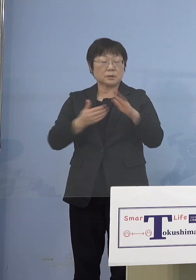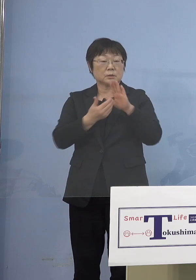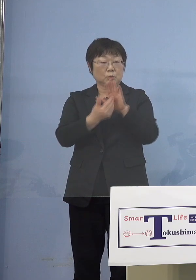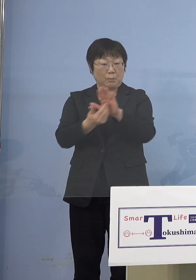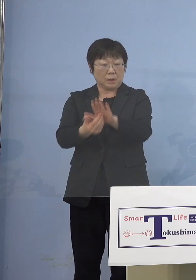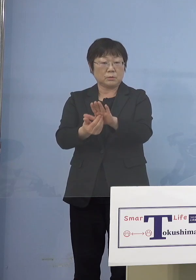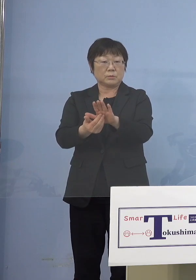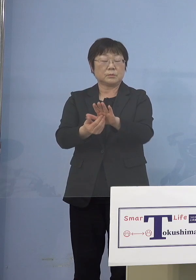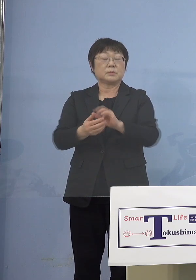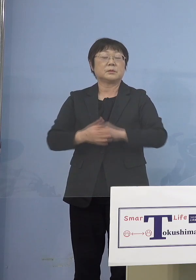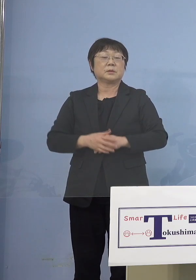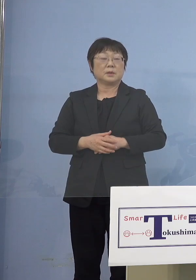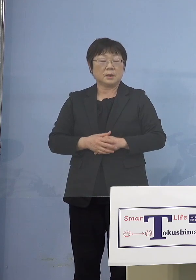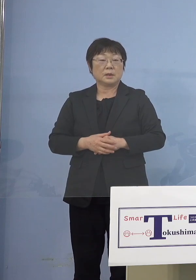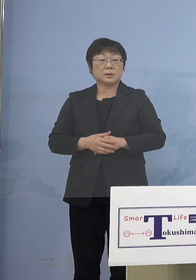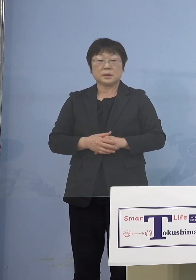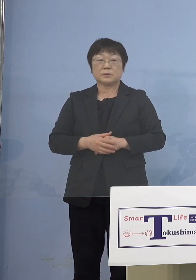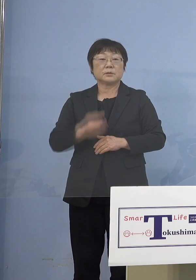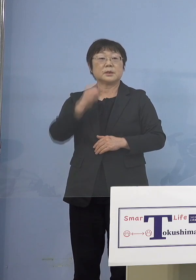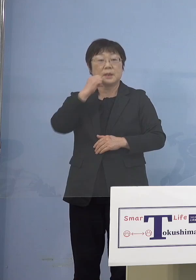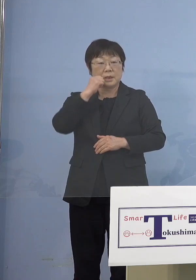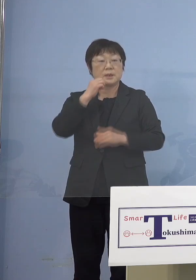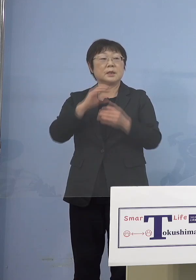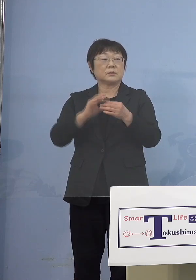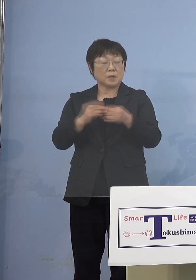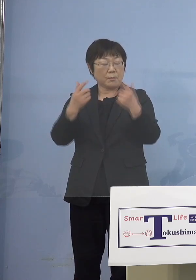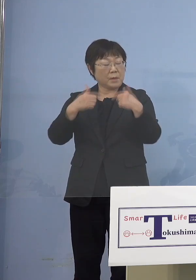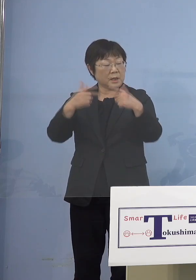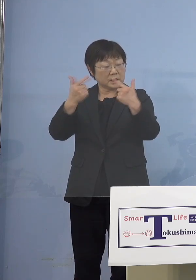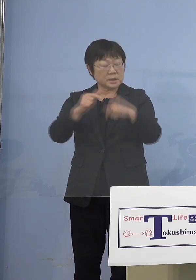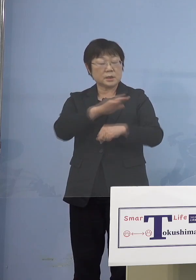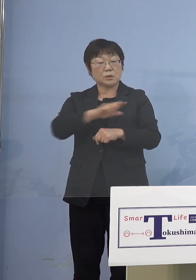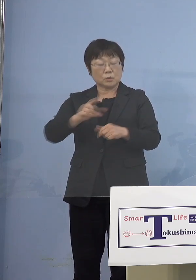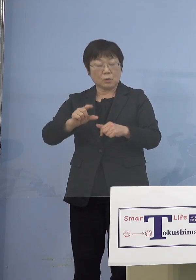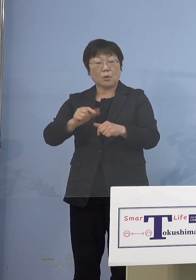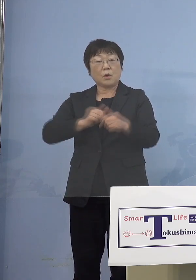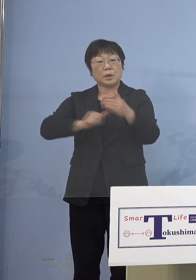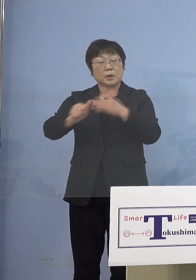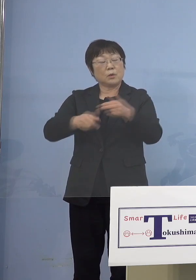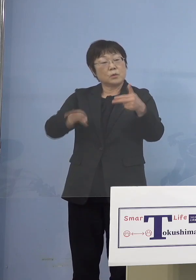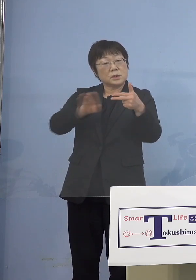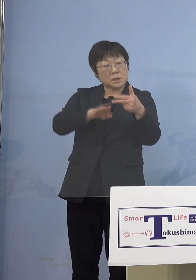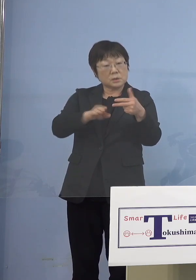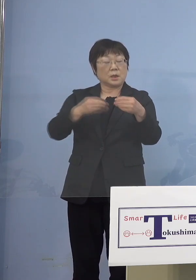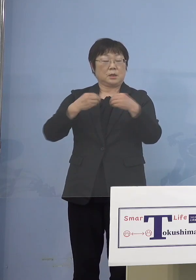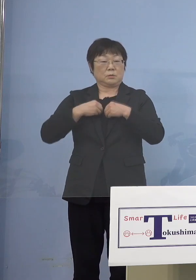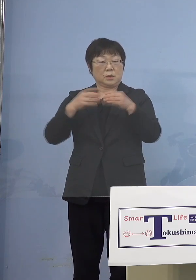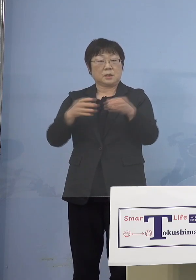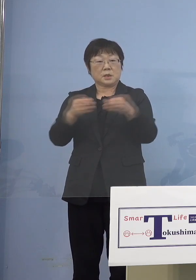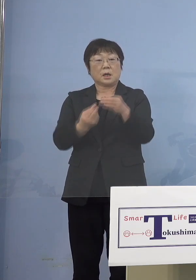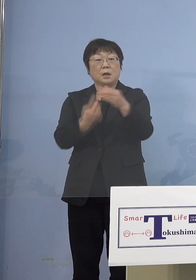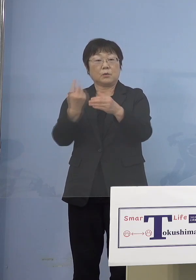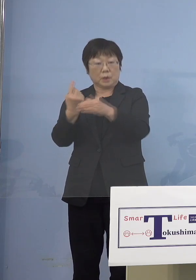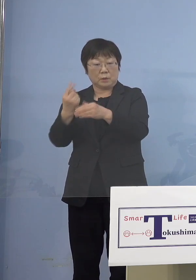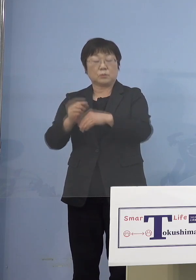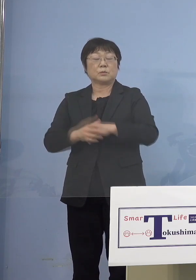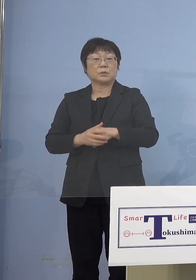これはなかなか収まりがつかない 毎日のように児童等利用施設の クラスターができ さらにそれが大きくなっている